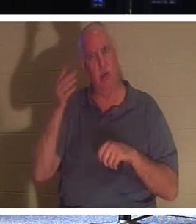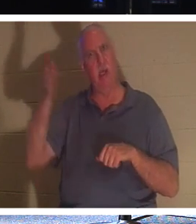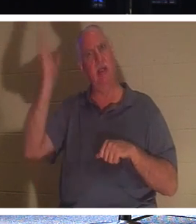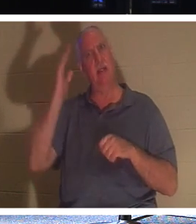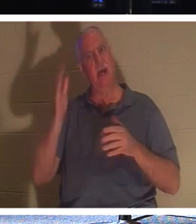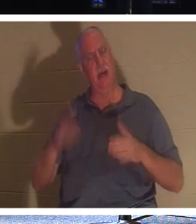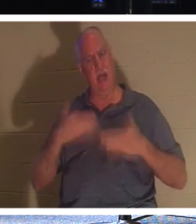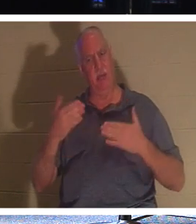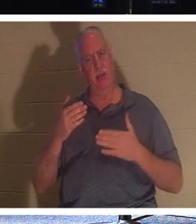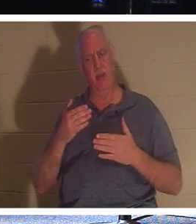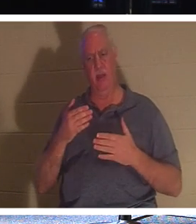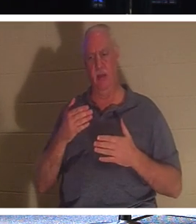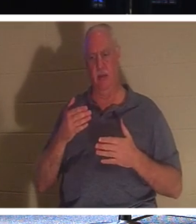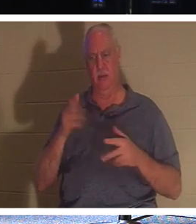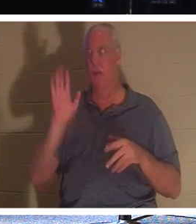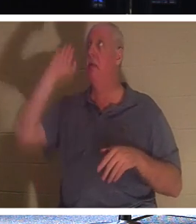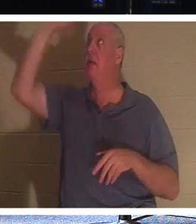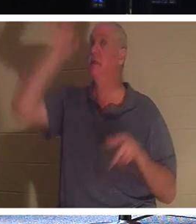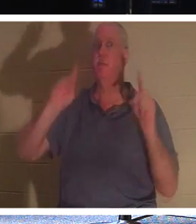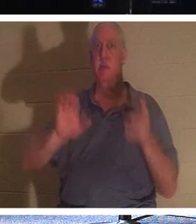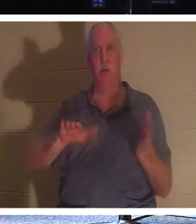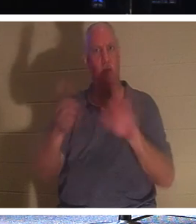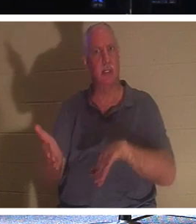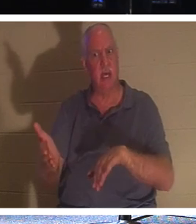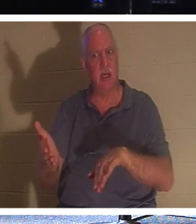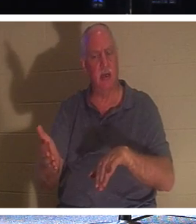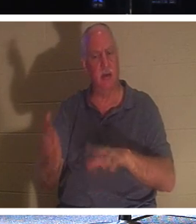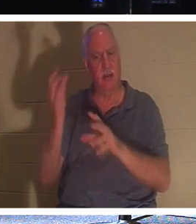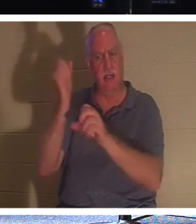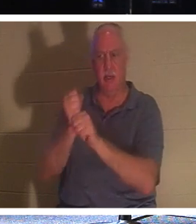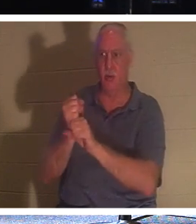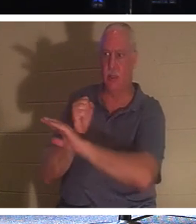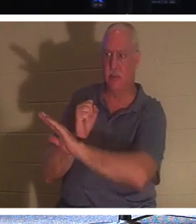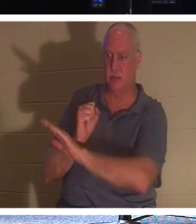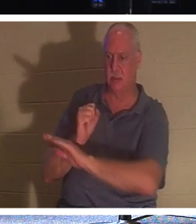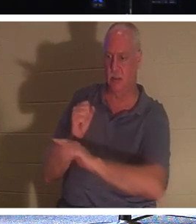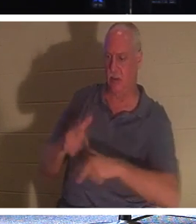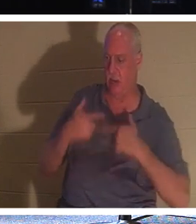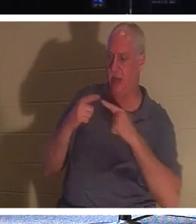mort de son peuple, ceux qui lui ont confié leur vie. Pourquoi? Parce qu'Il les fait